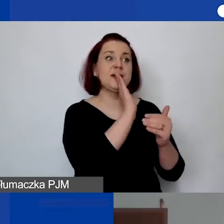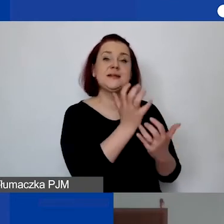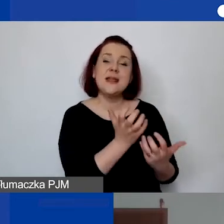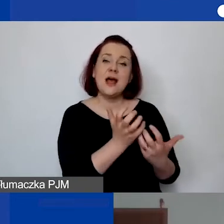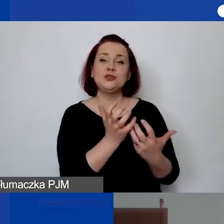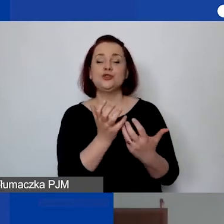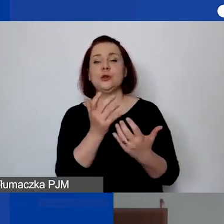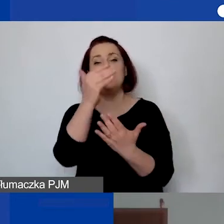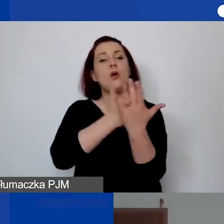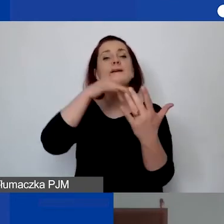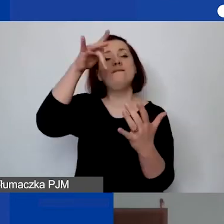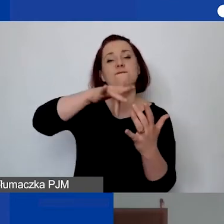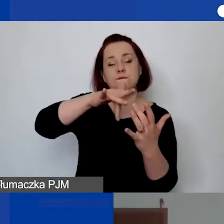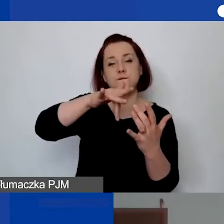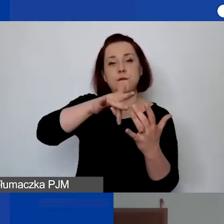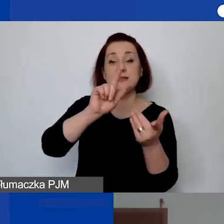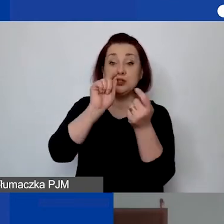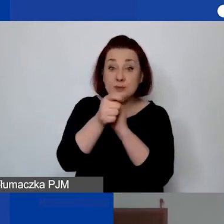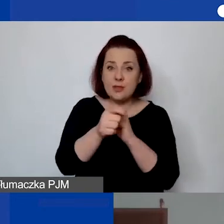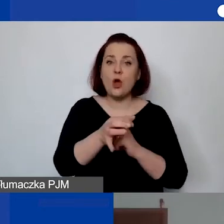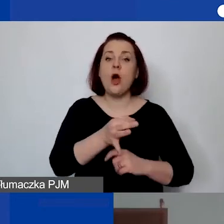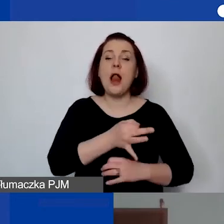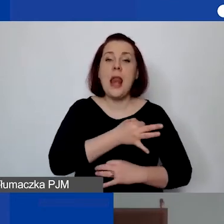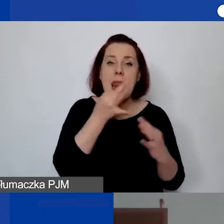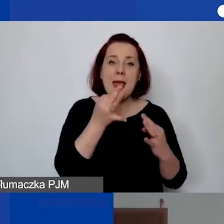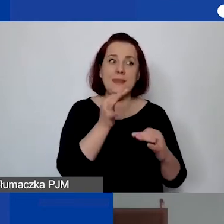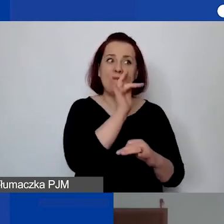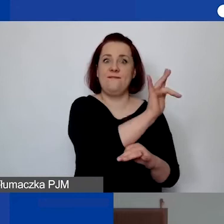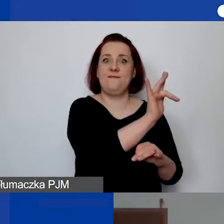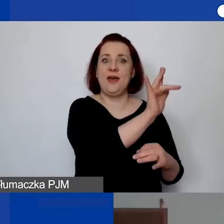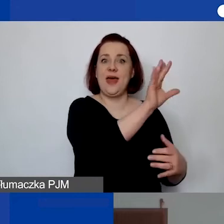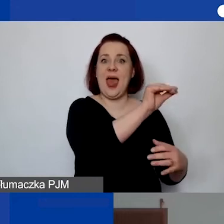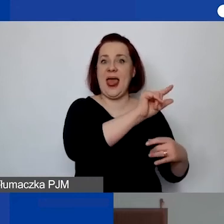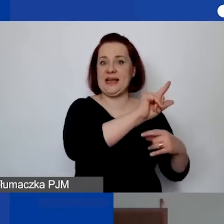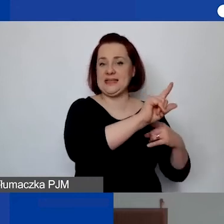to zawsze lepiej mieć dokument, który jest edytowalny w Excelu, gdzie wszystkie formuły działają,